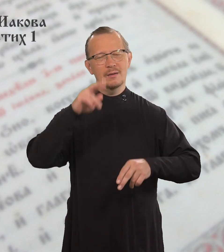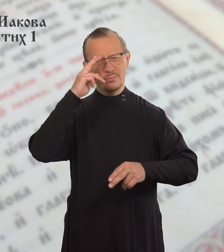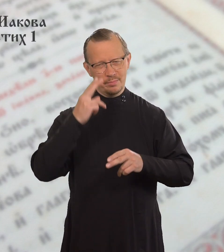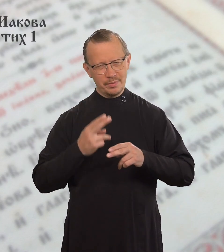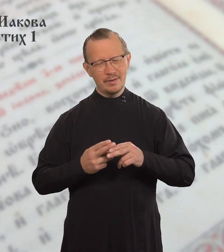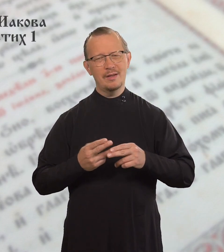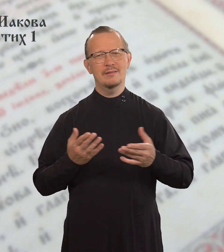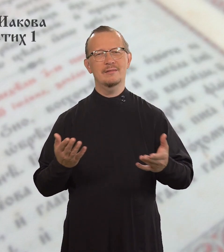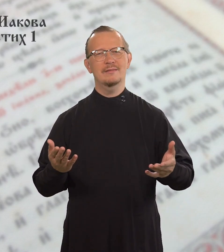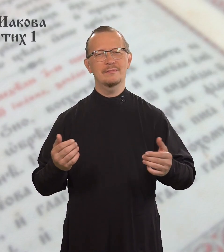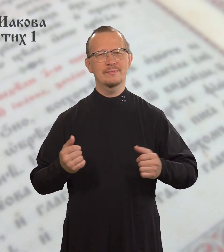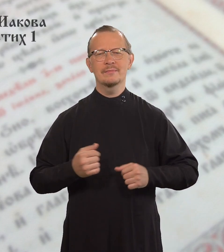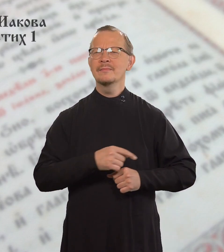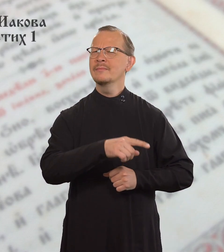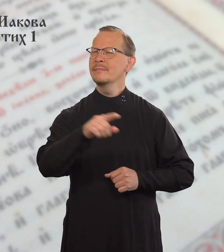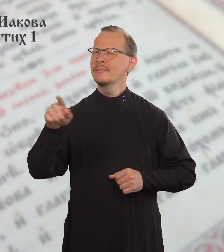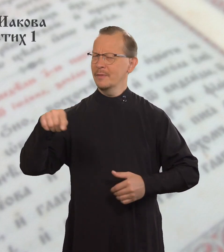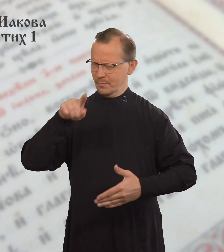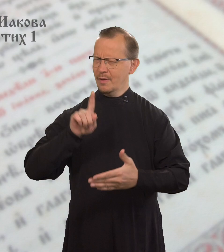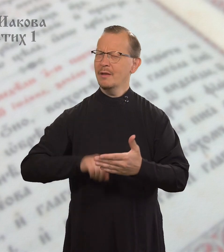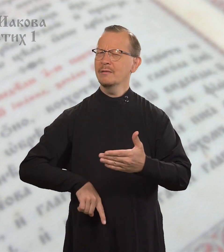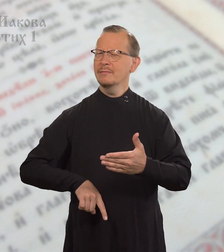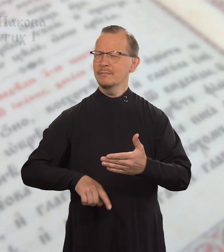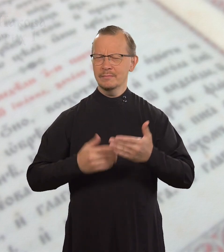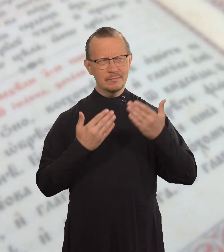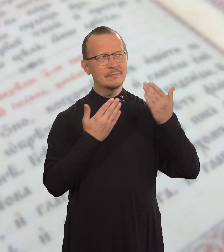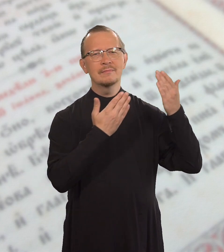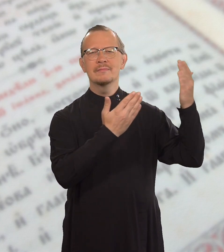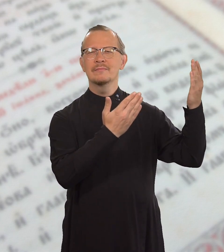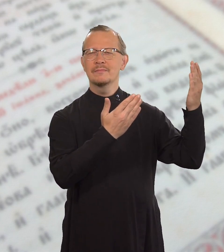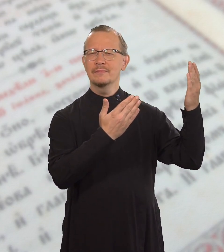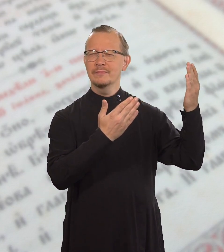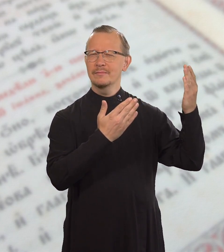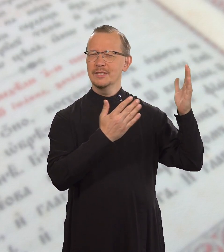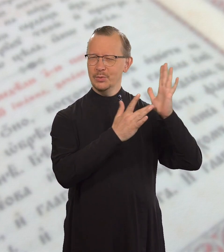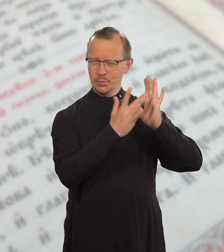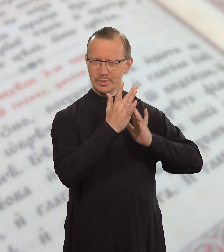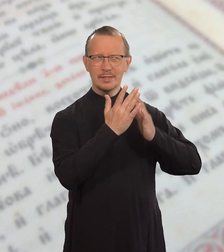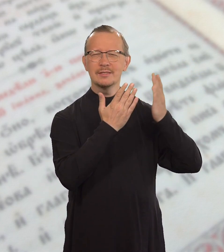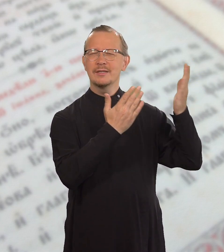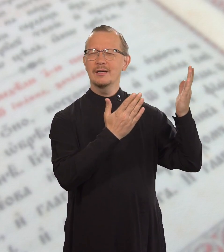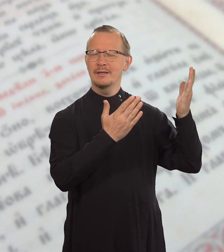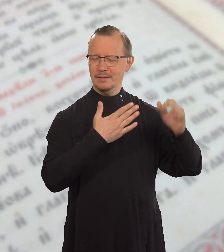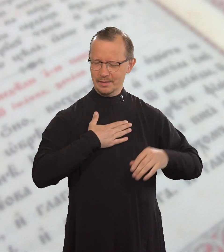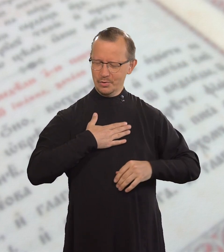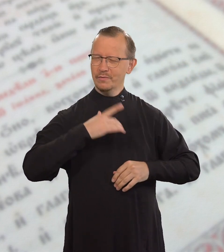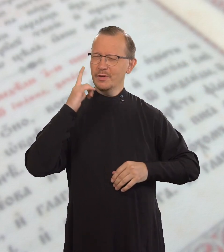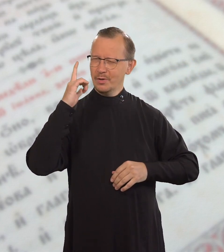Братья мои! Пусть ваша вера в Иисуса Христа,